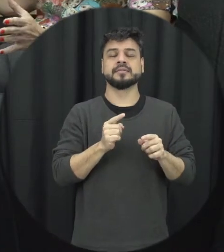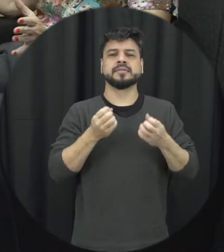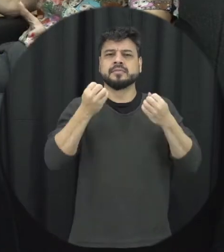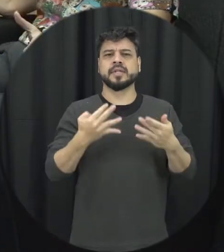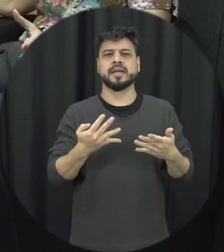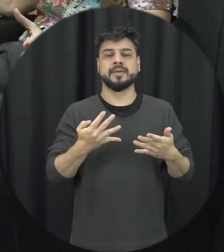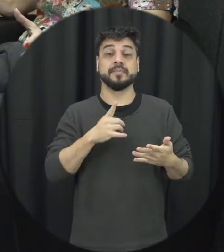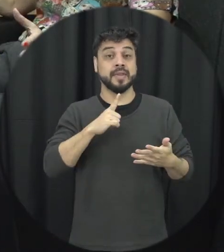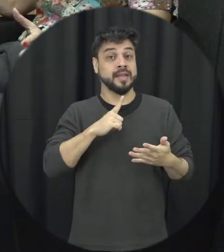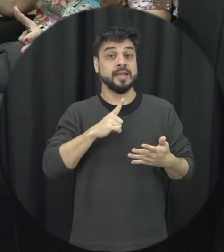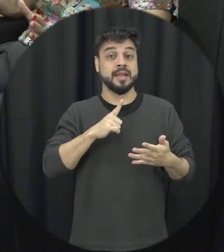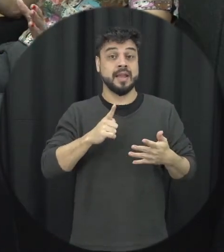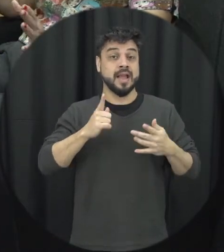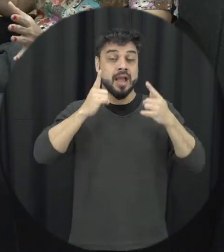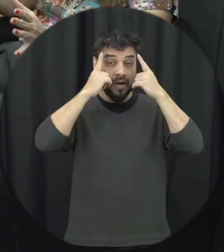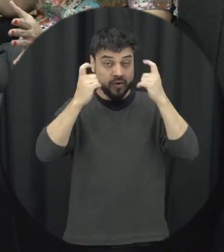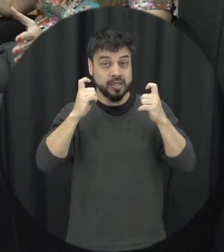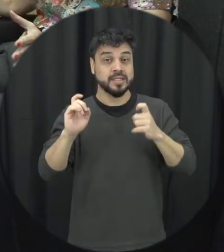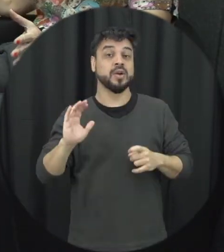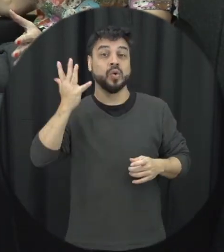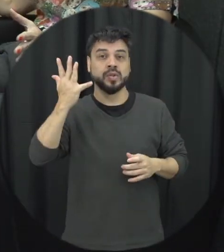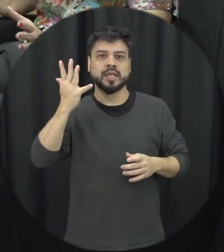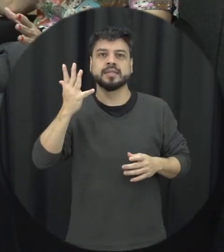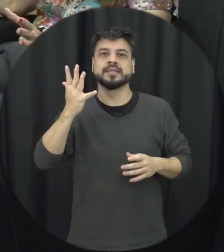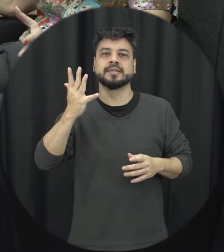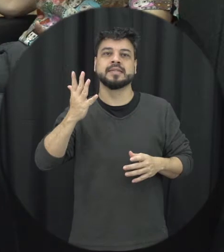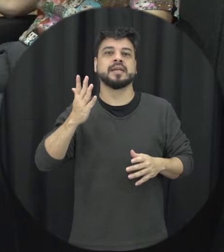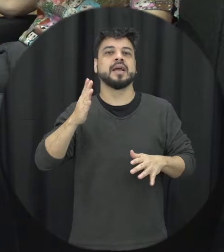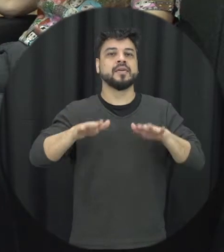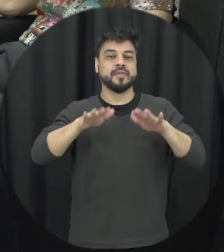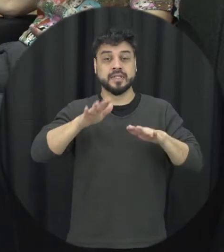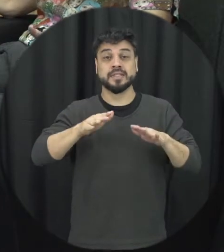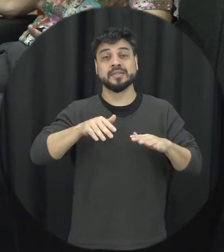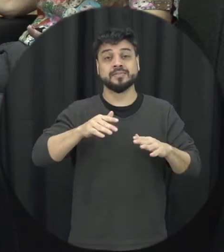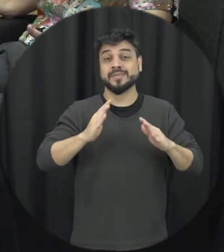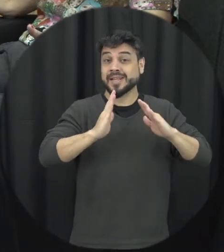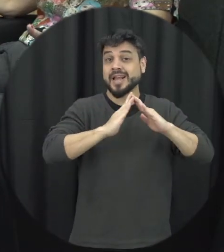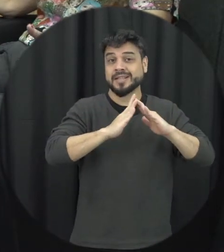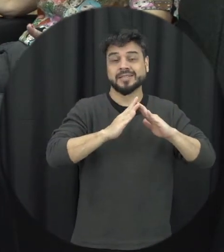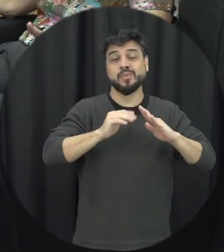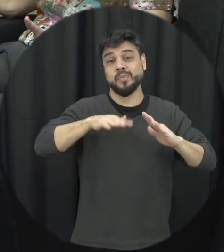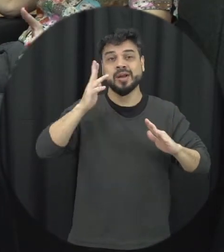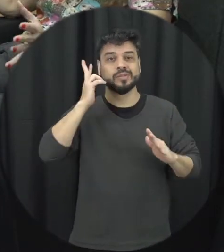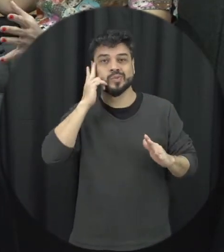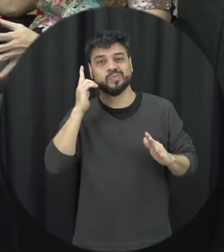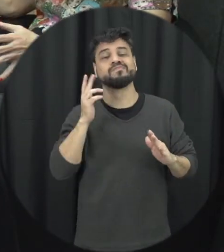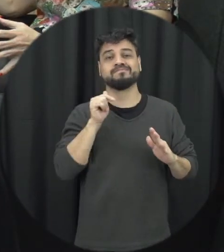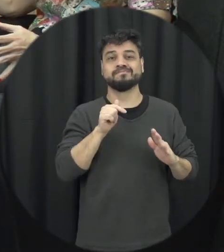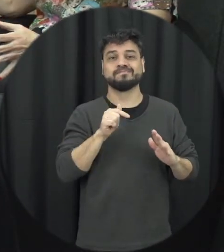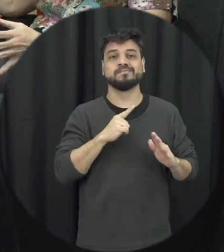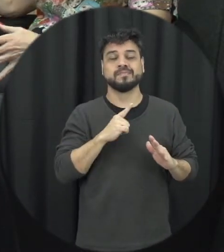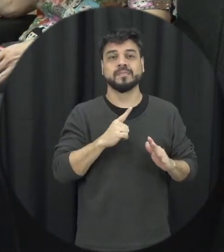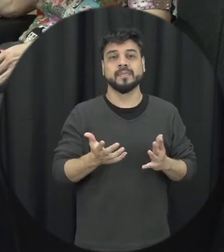essa violência acontece mesmo dentro de casa é o mais comum e a gente ver então a polícia acontece